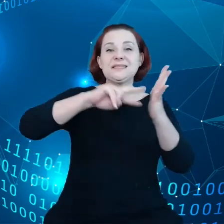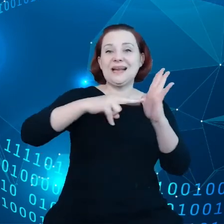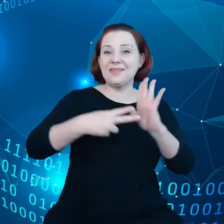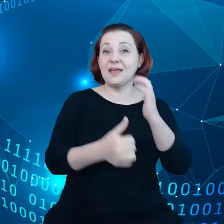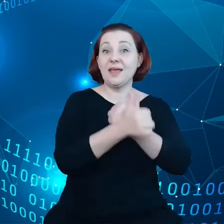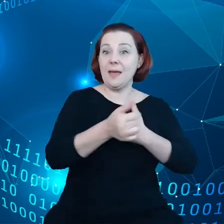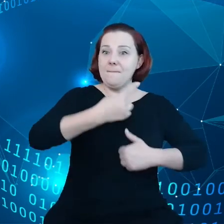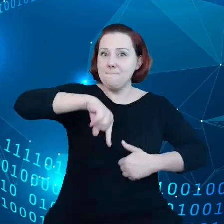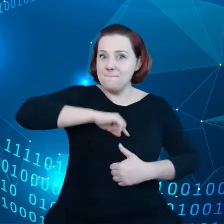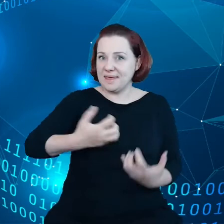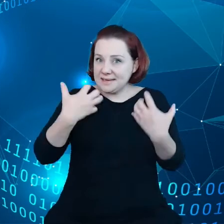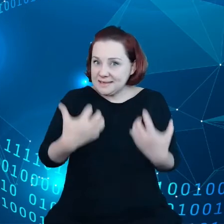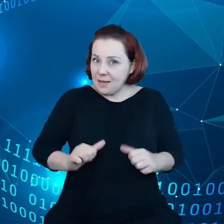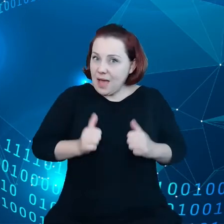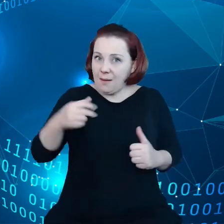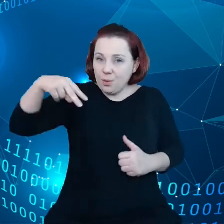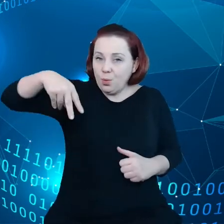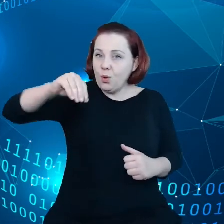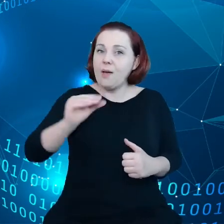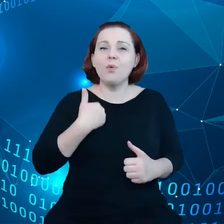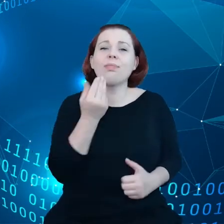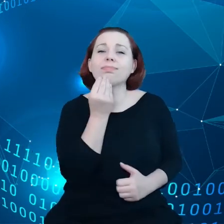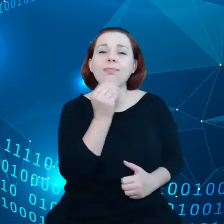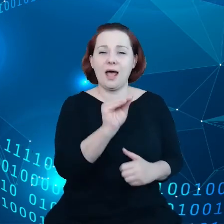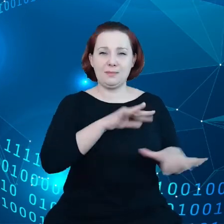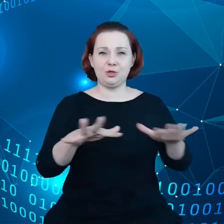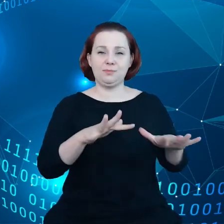aby Unia stała się najlepszym miejscem do przetwarzania danych.